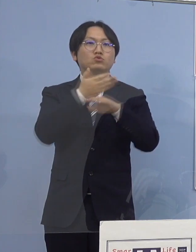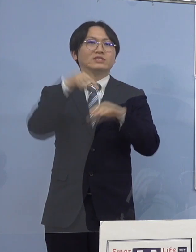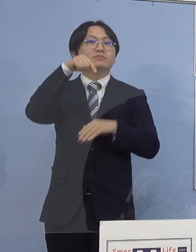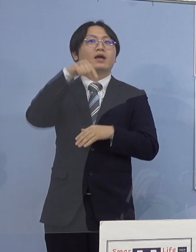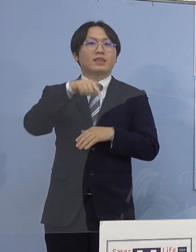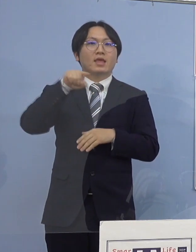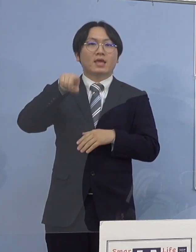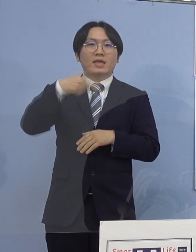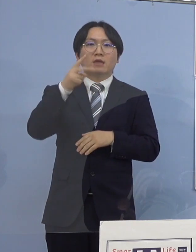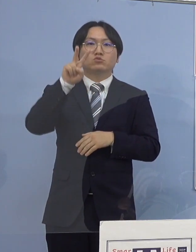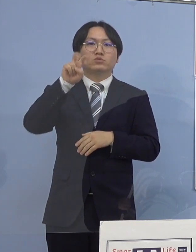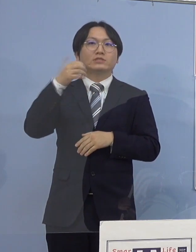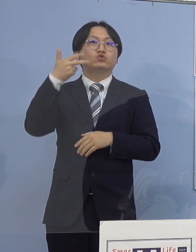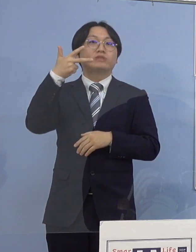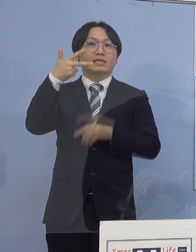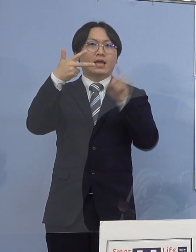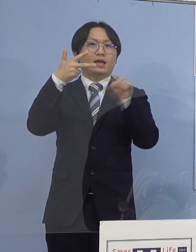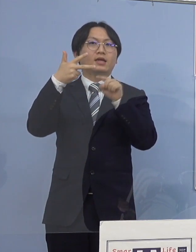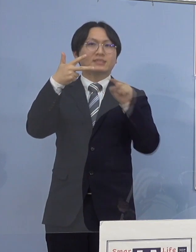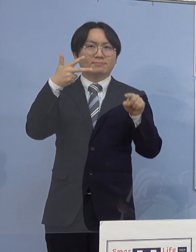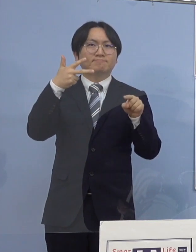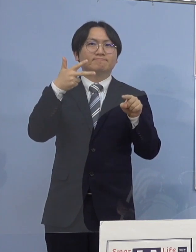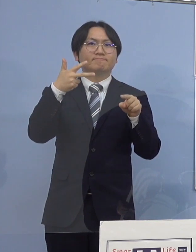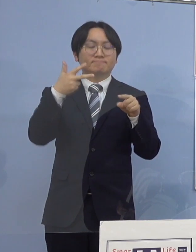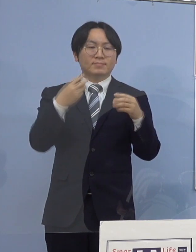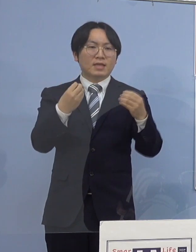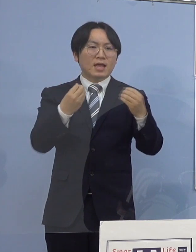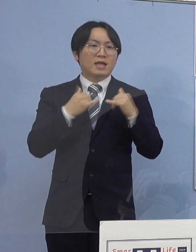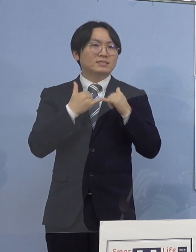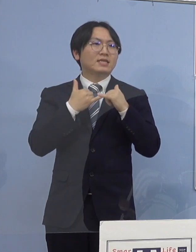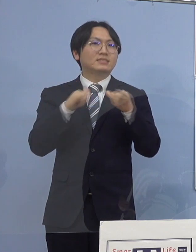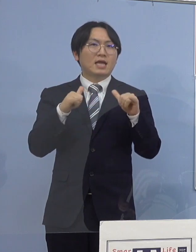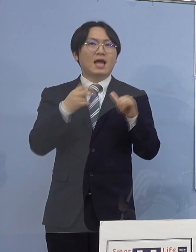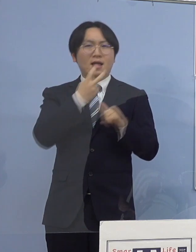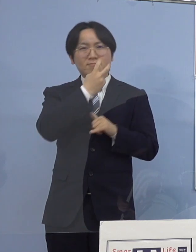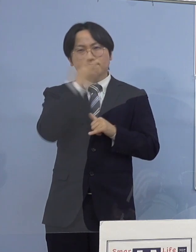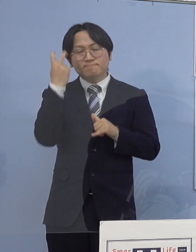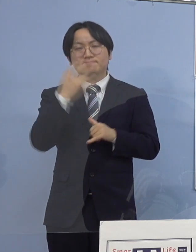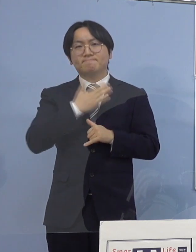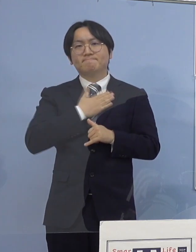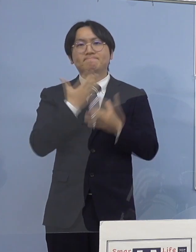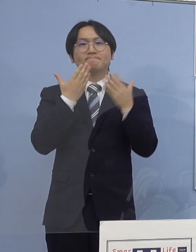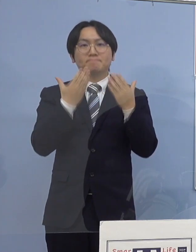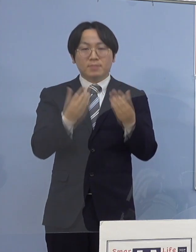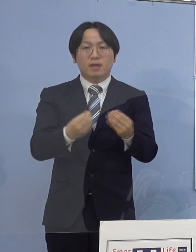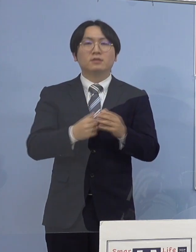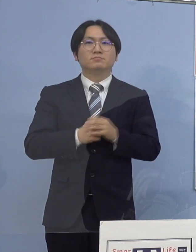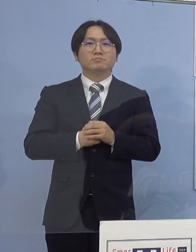127名の新型コロナウイルス感染者の 発生が確認されました